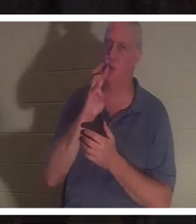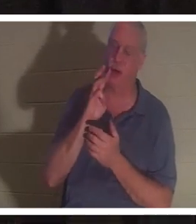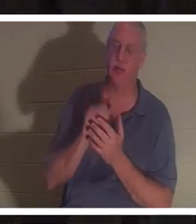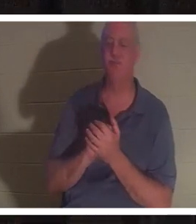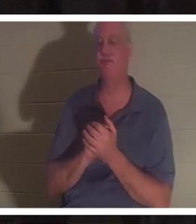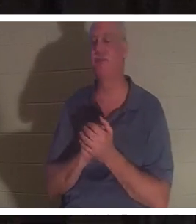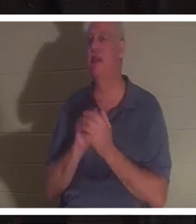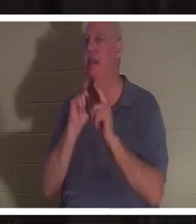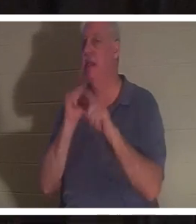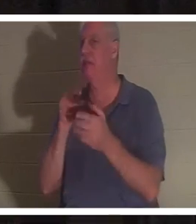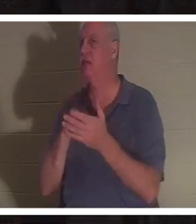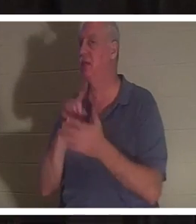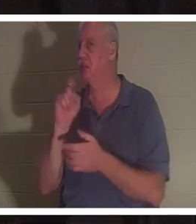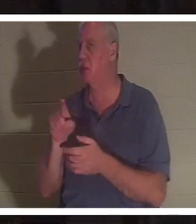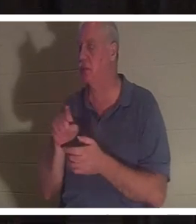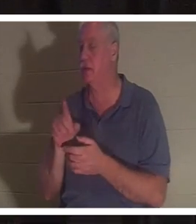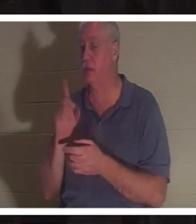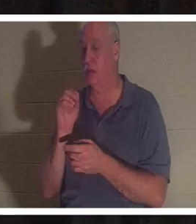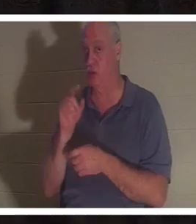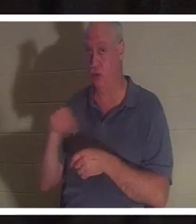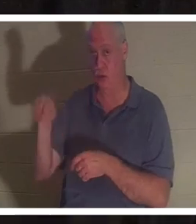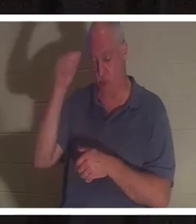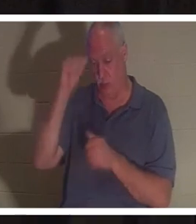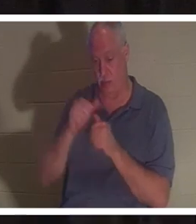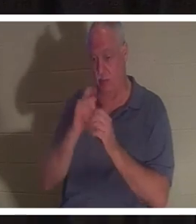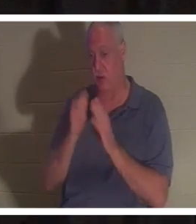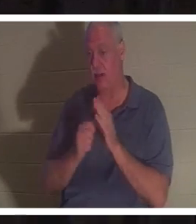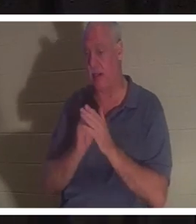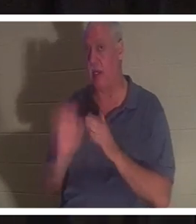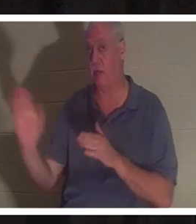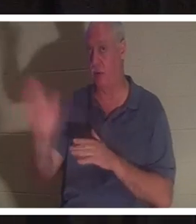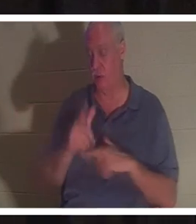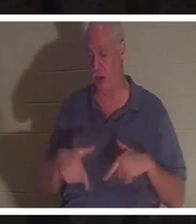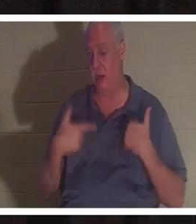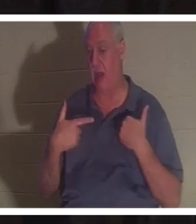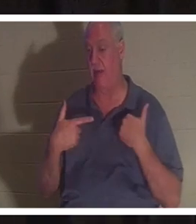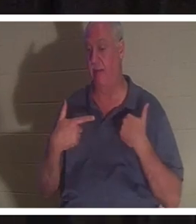这个问题。 你是否记得在你生命中的某个时刻，有可能有